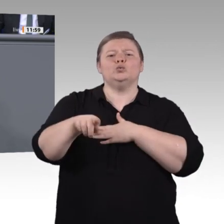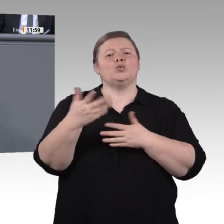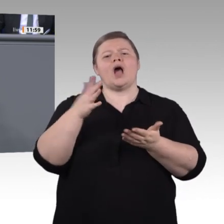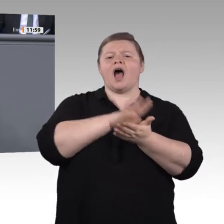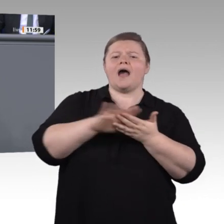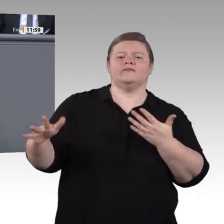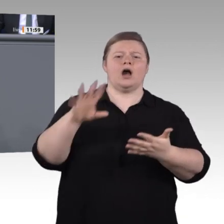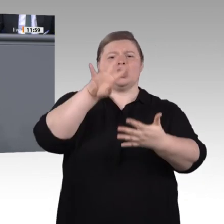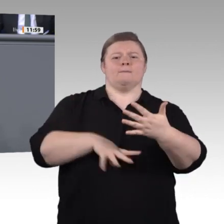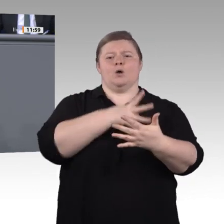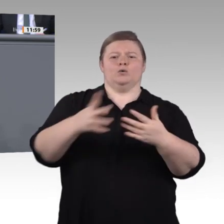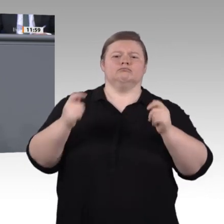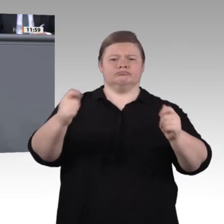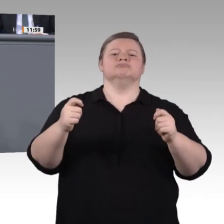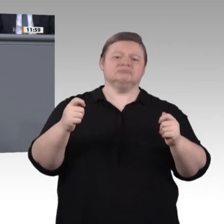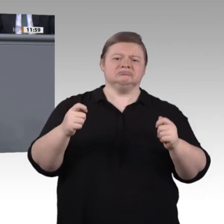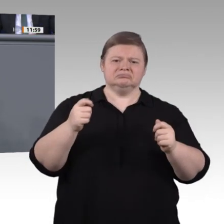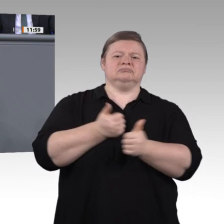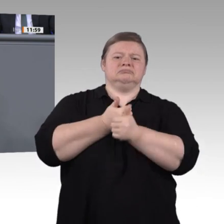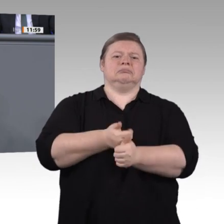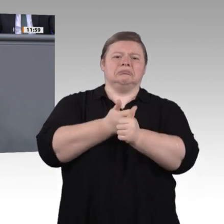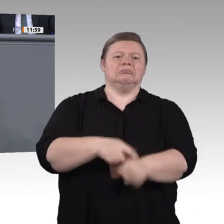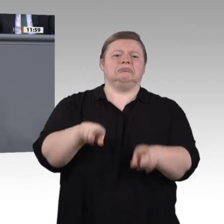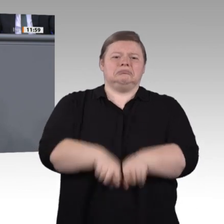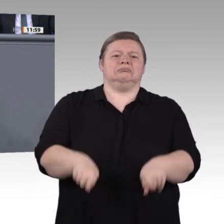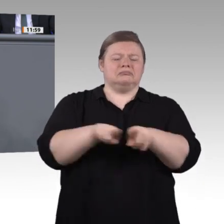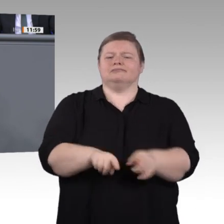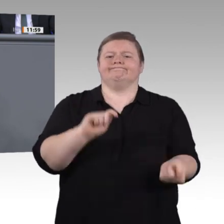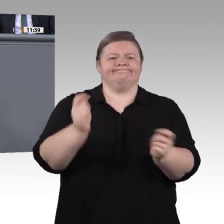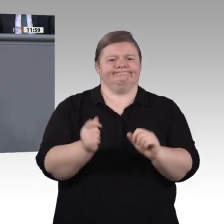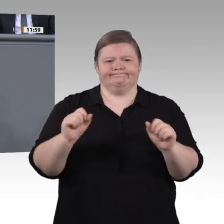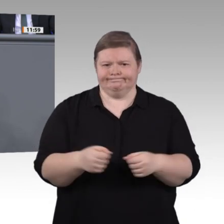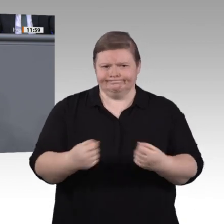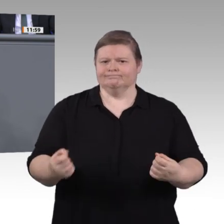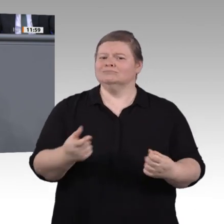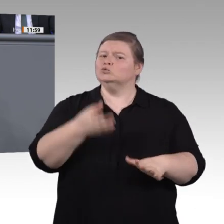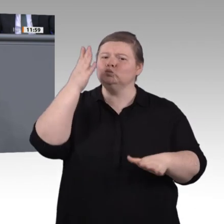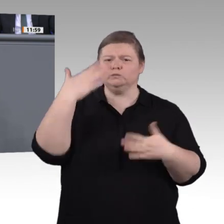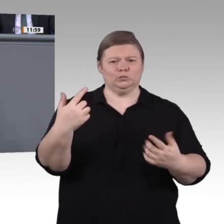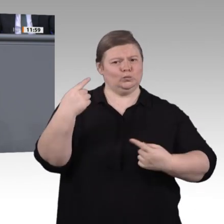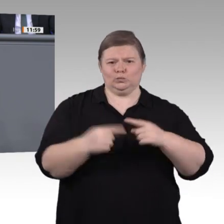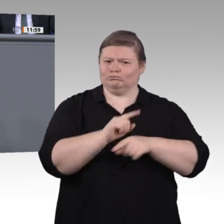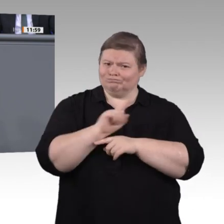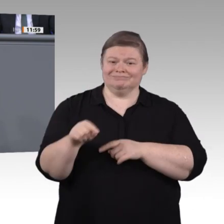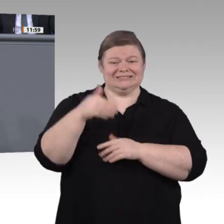vertretungsweise Herr Meister, schaffen Sie mehr Freiraum für Macher und neues Denken in der beruflichen Bildung!